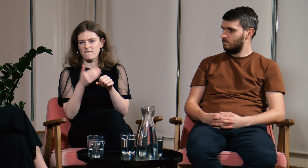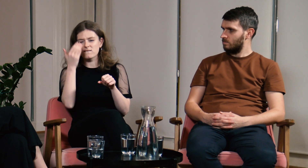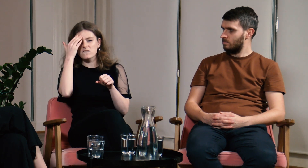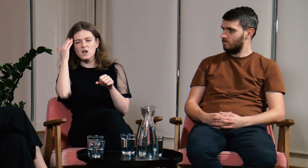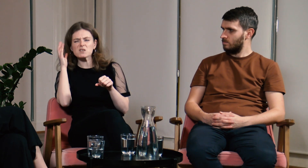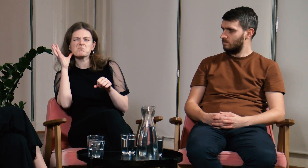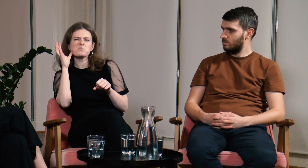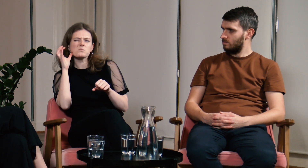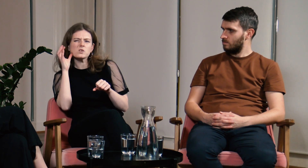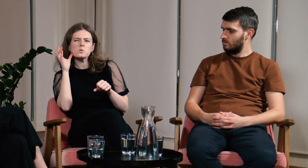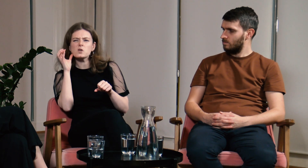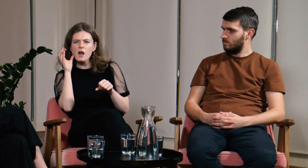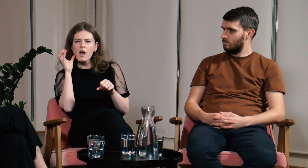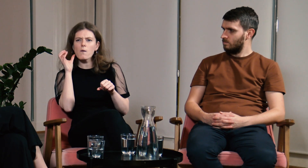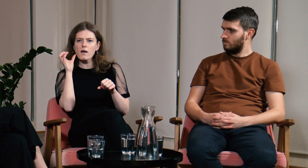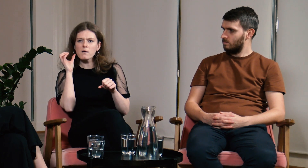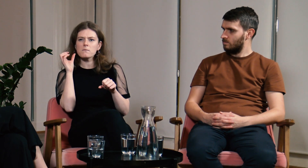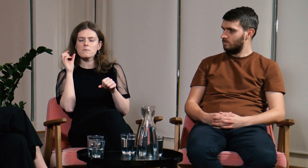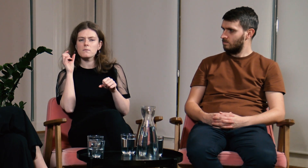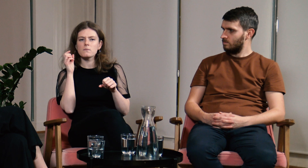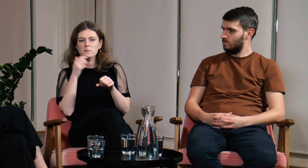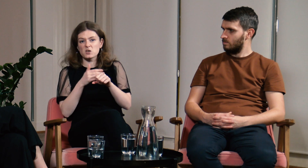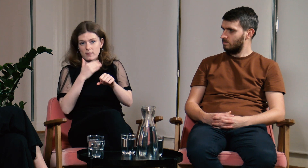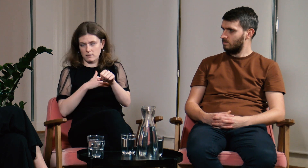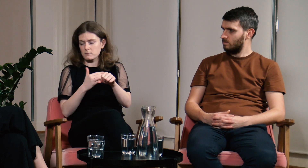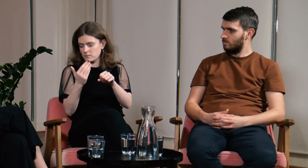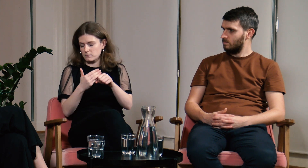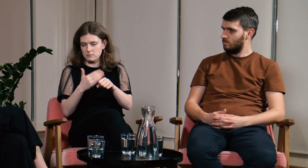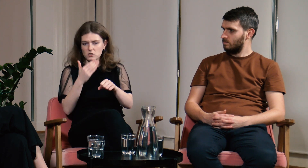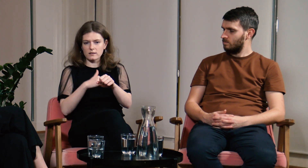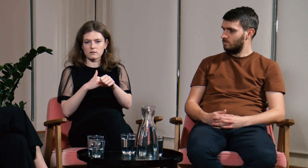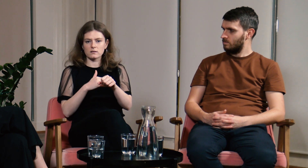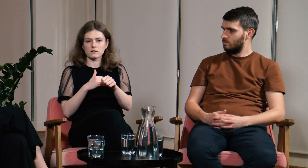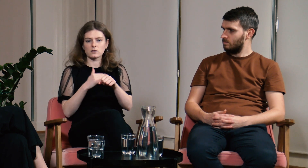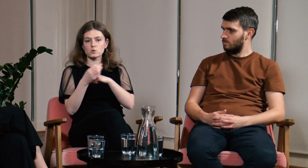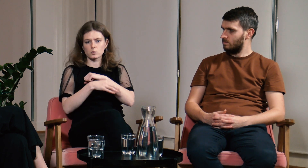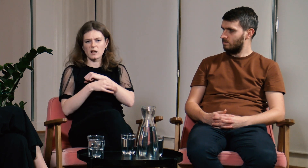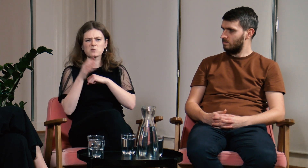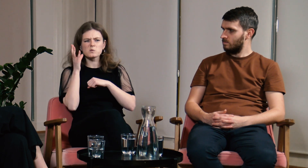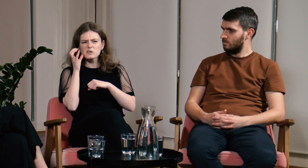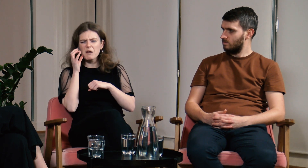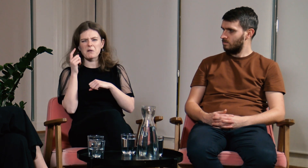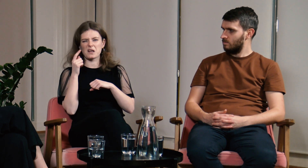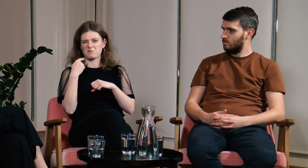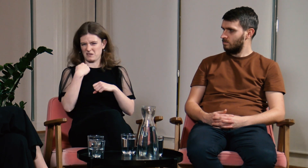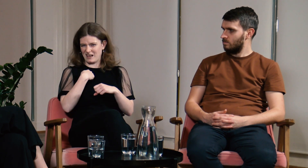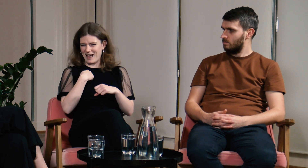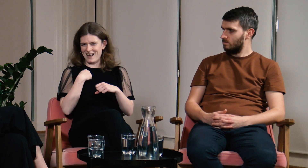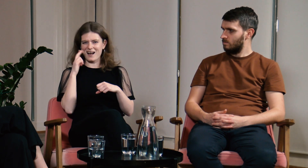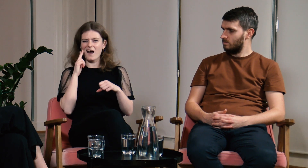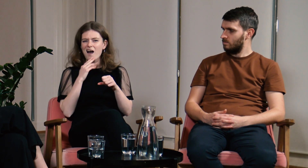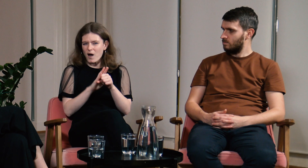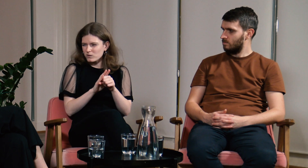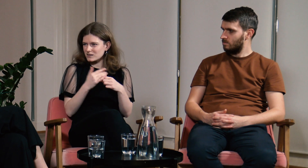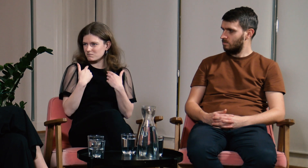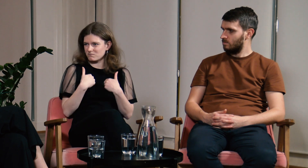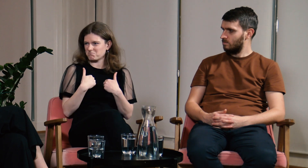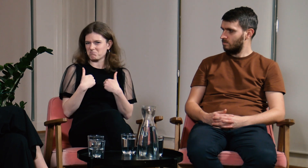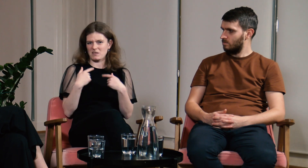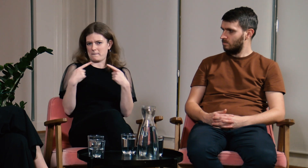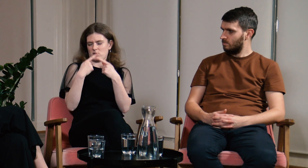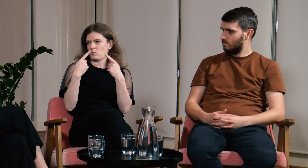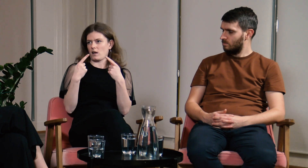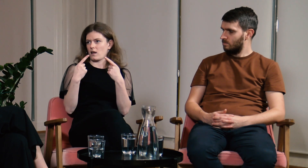Przed studiami coś obiło mi się o uszy, ale miałam wrażenie, że ten temat zupełnie mnie nie dotyczy.